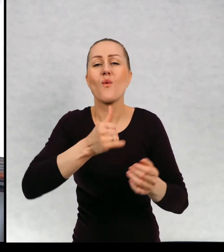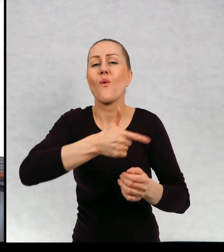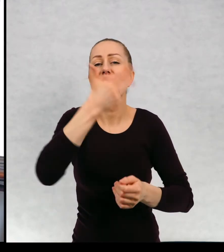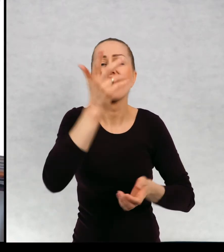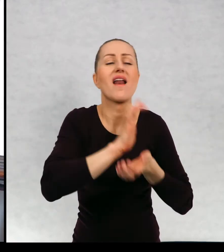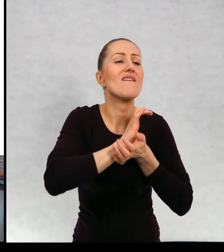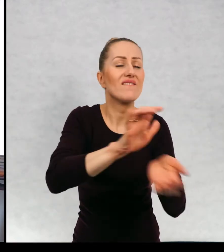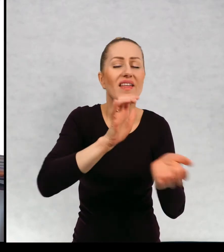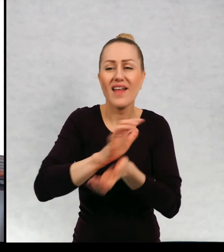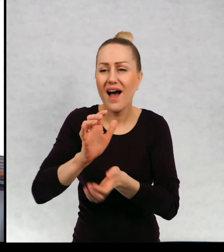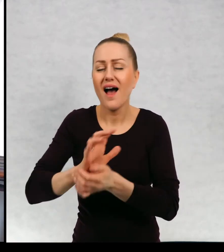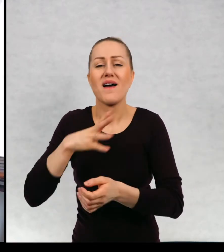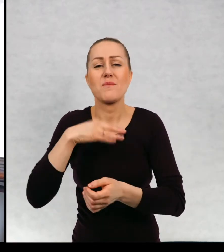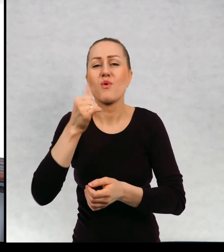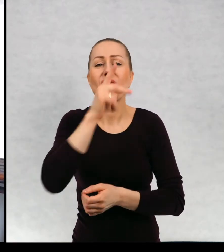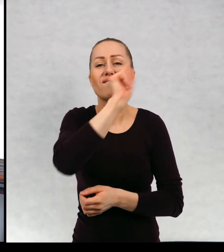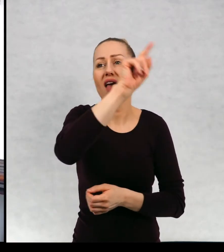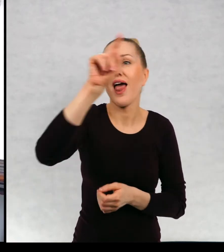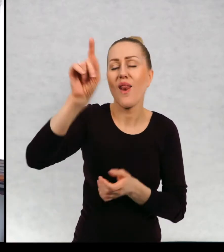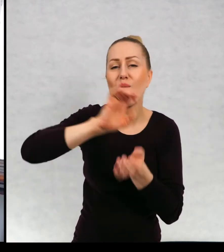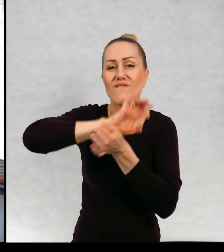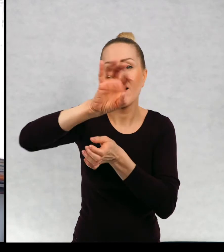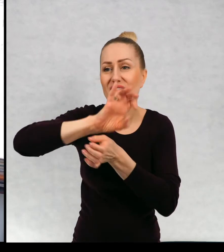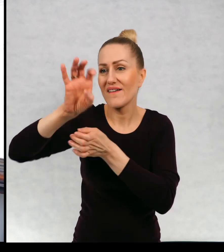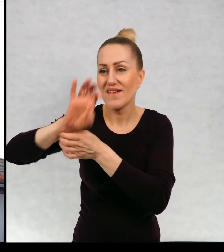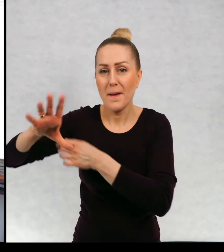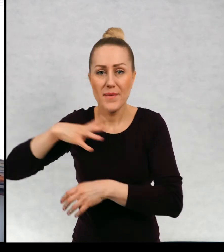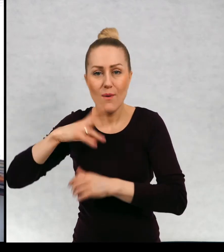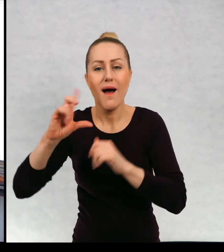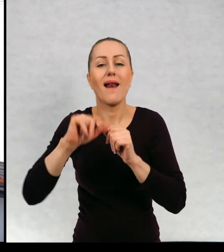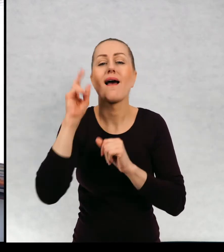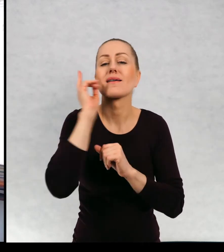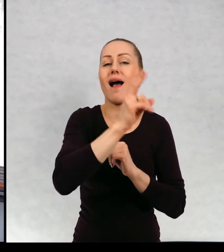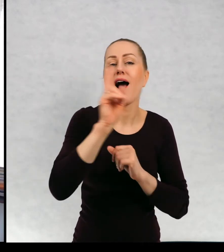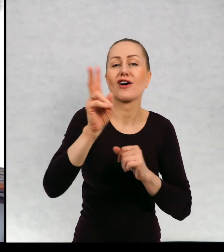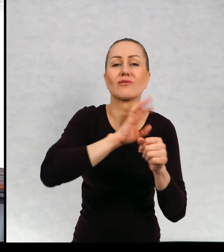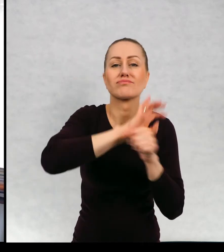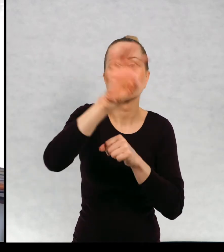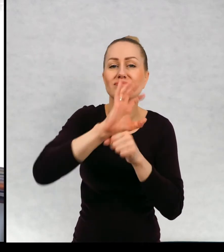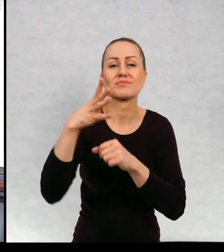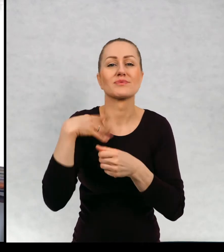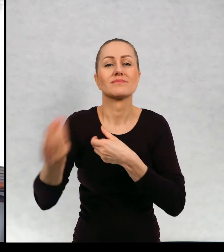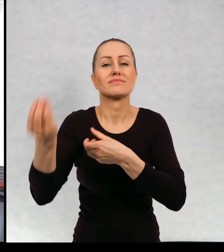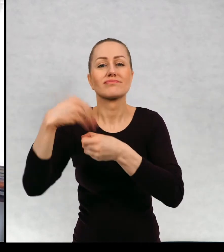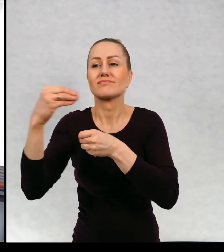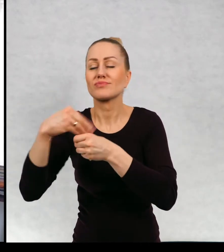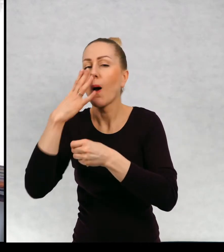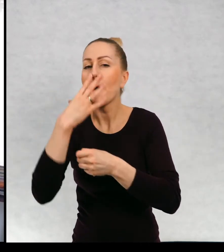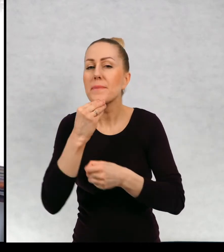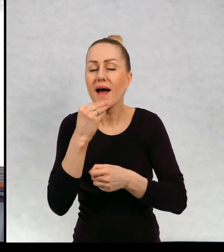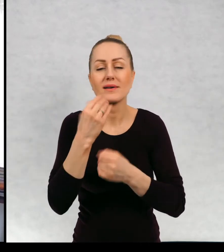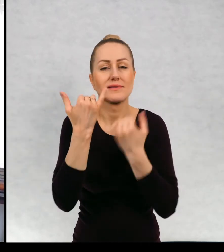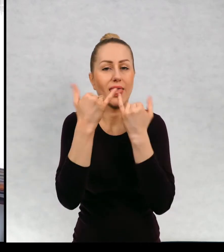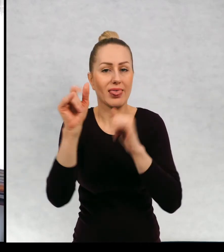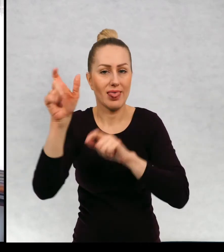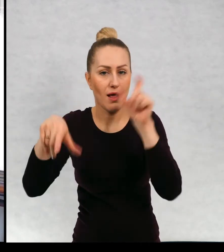W wielu wydawnictwach i każde, każde wydanie było ilustrowane przez kogoś innego.